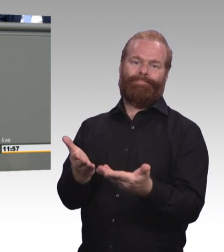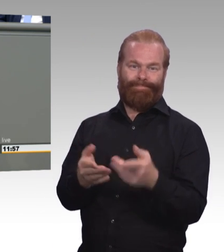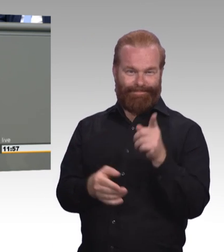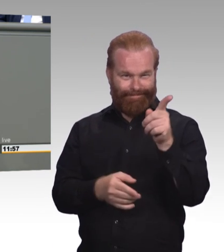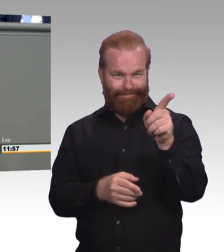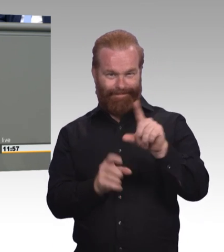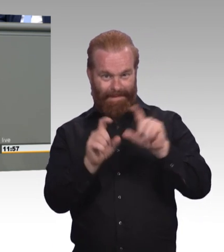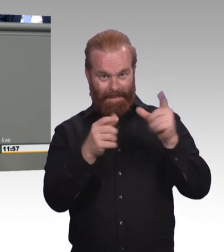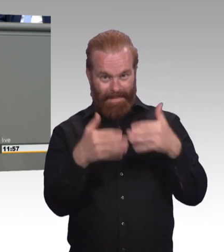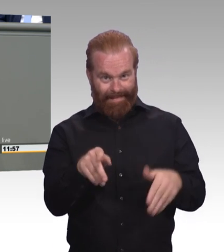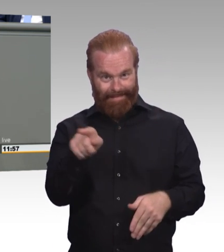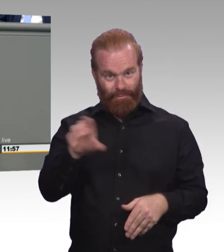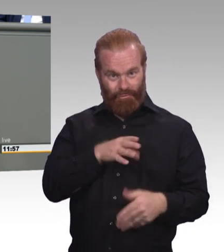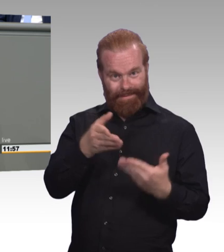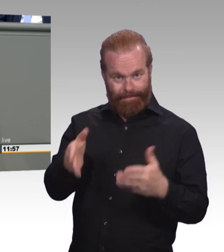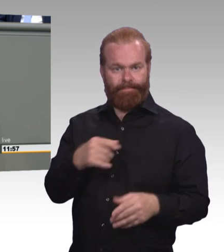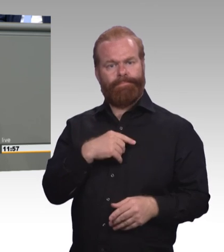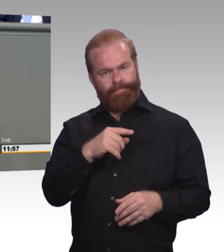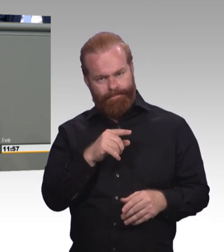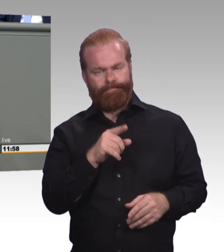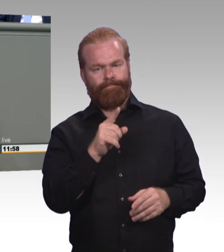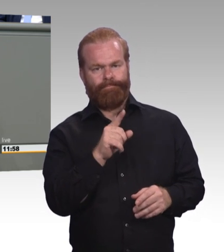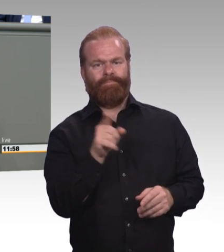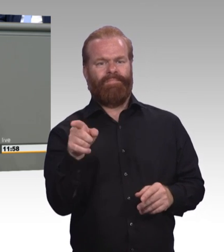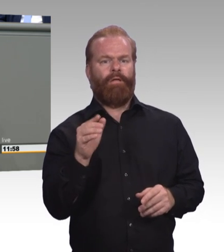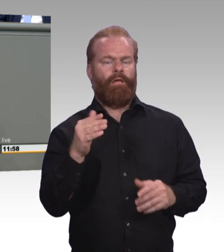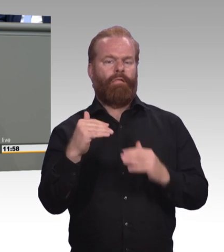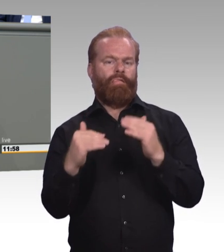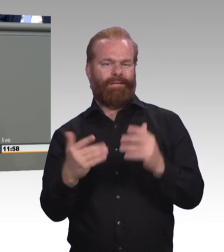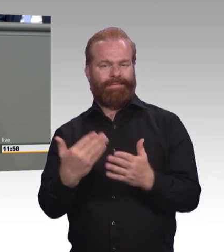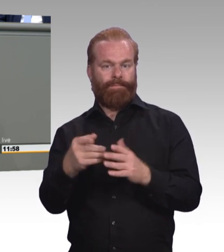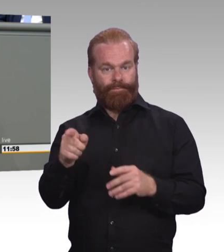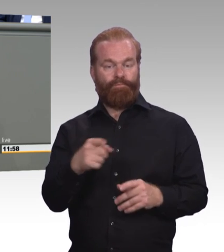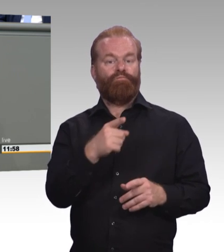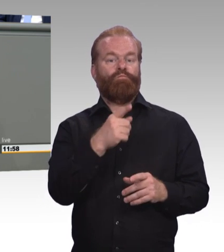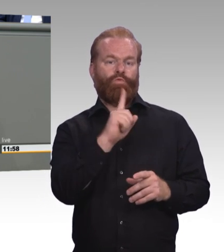(Beifall) Das ist zum Beispiel einer der Gründe, weshalb wir in der letzten Sitzung beantragt haben,